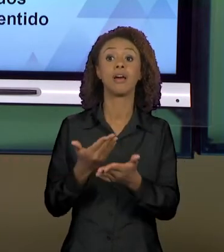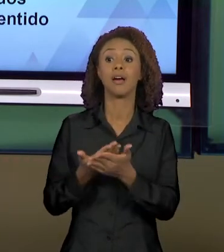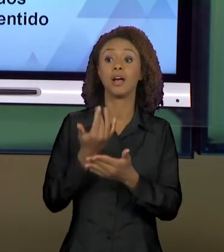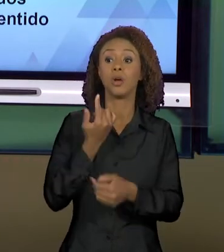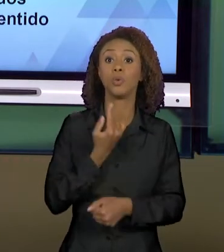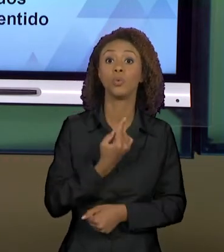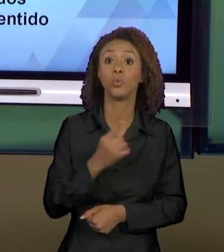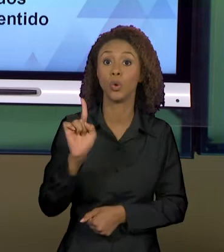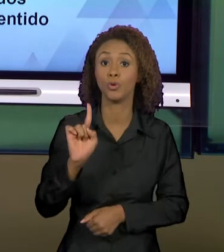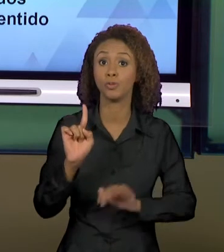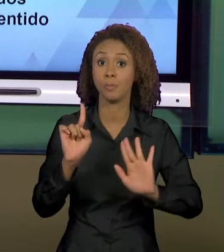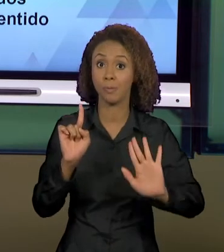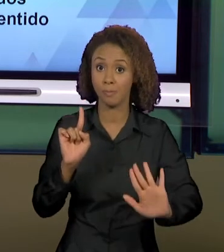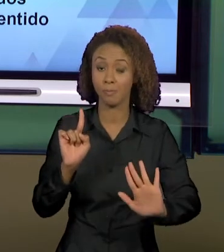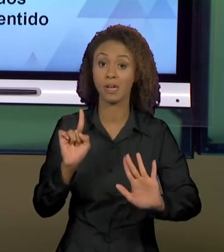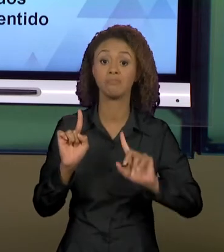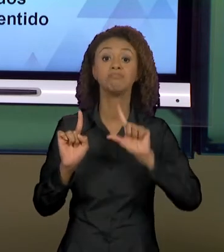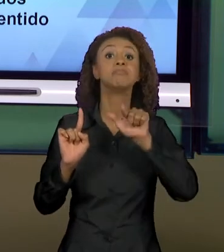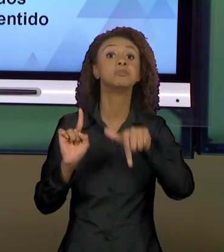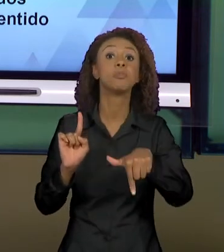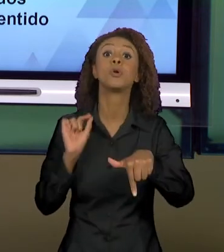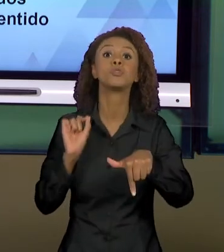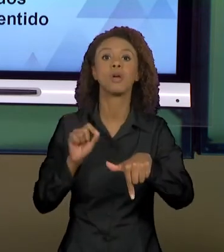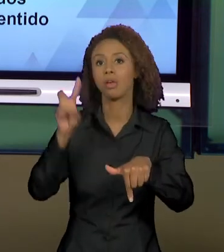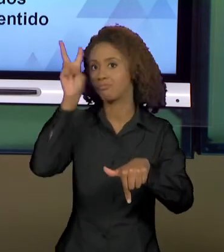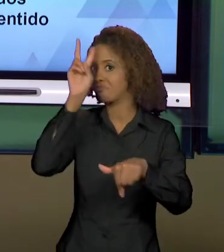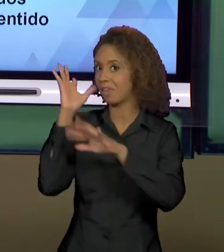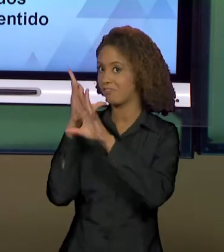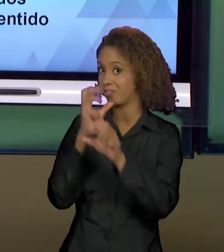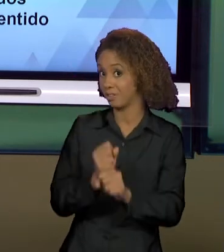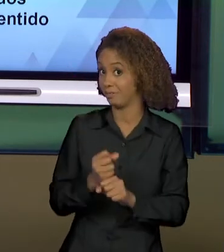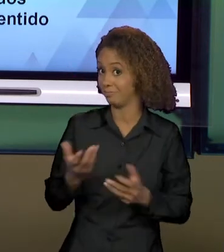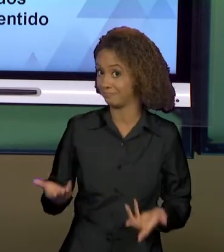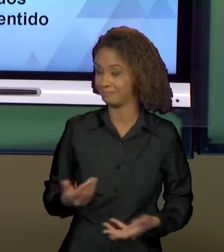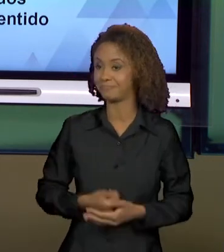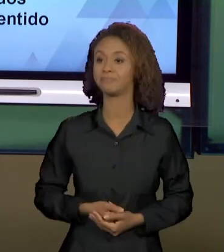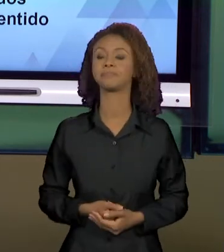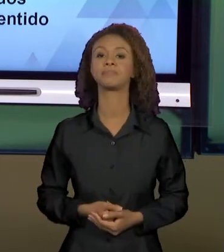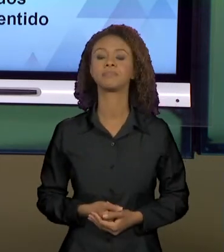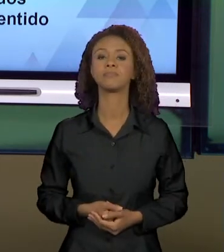ANTES DA REVISÃO. ESPERO QUE O PERCURSO QUE EU